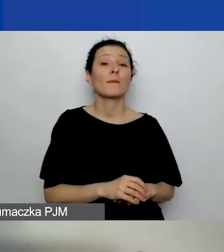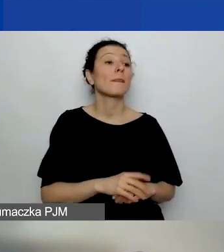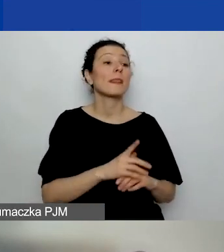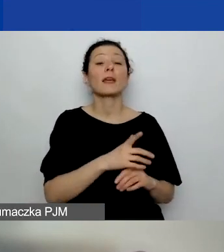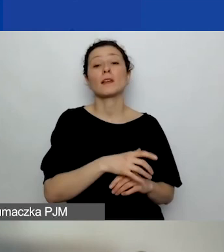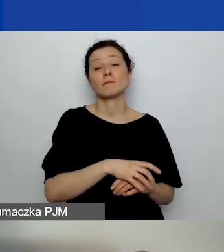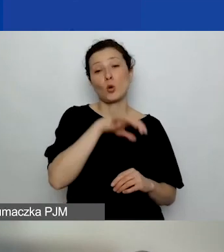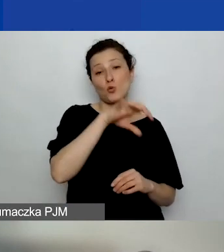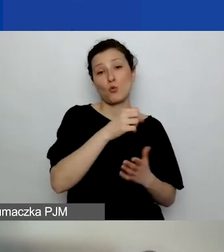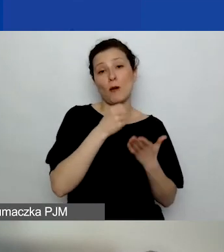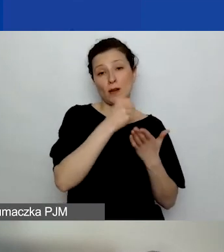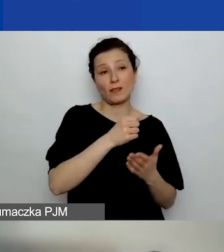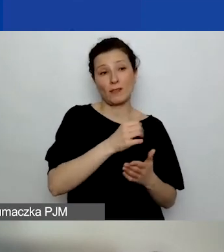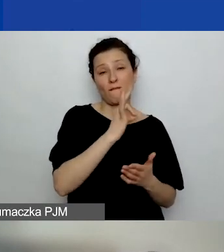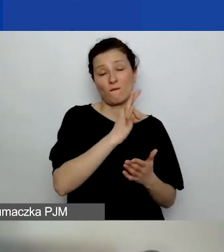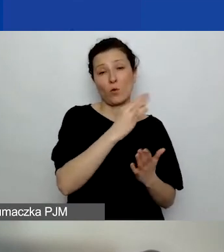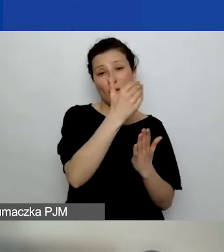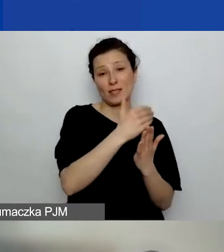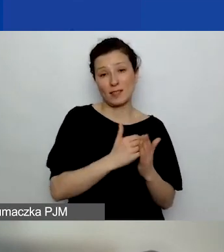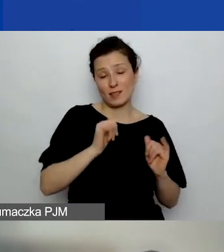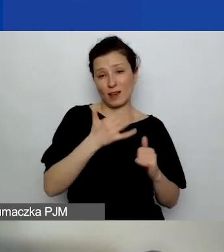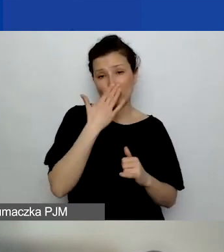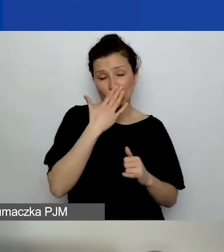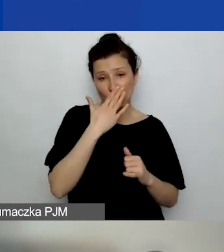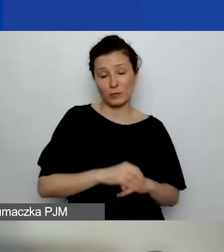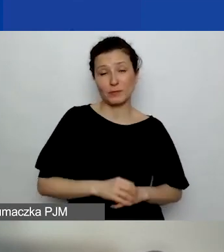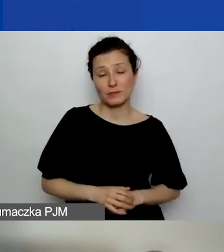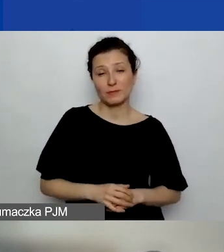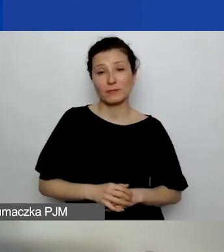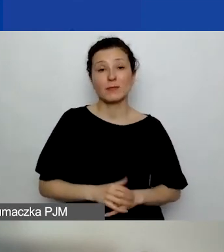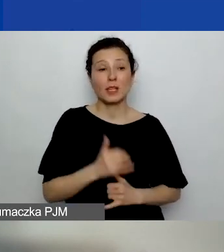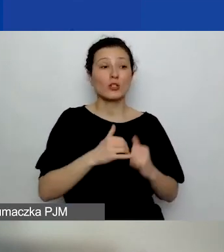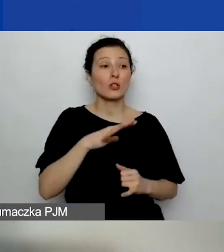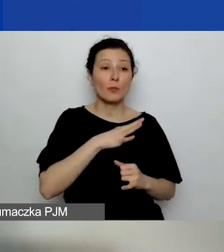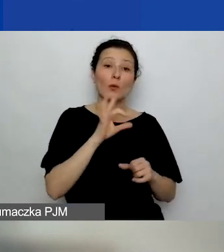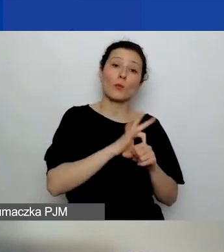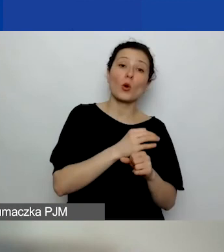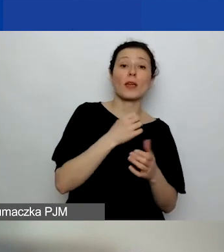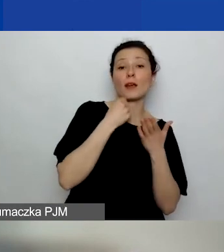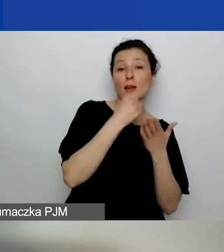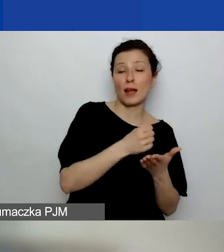Jeżeli to był grant, w którym są takie zasady,